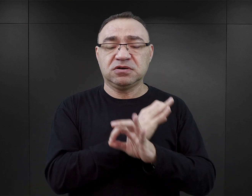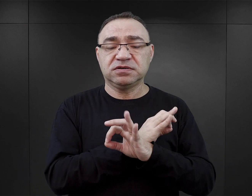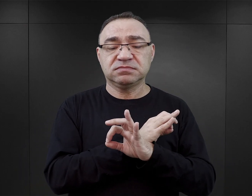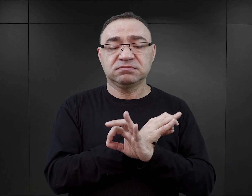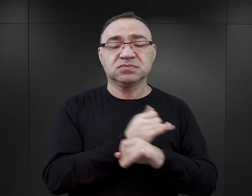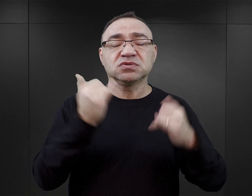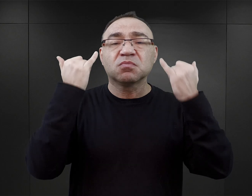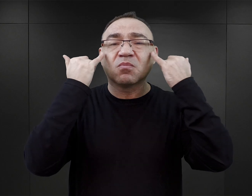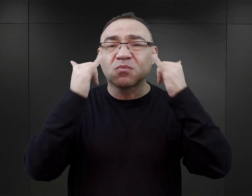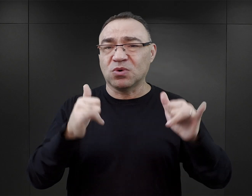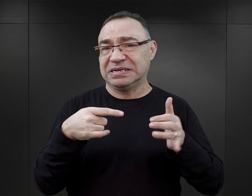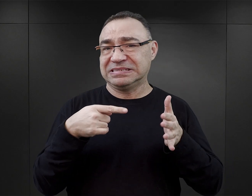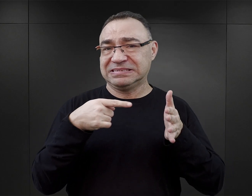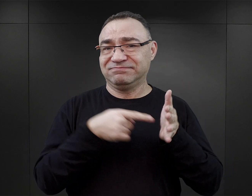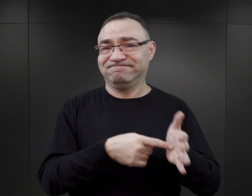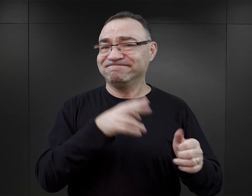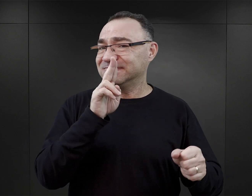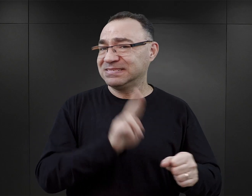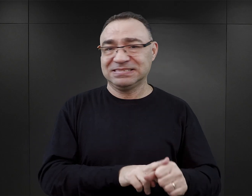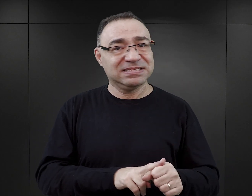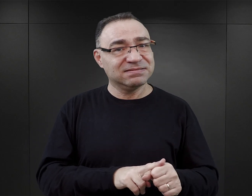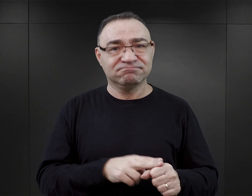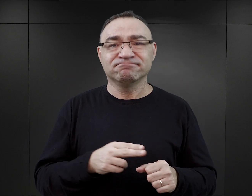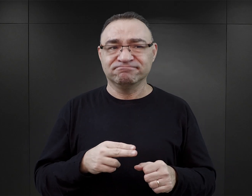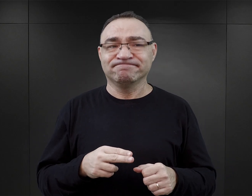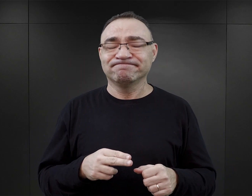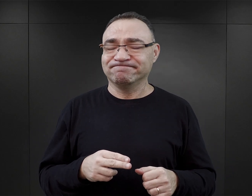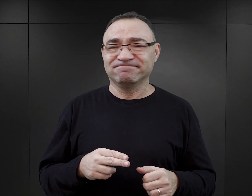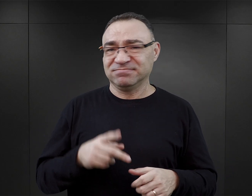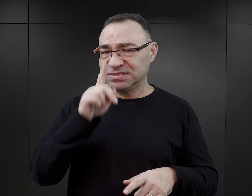no to błędne datowanie tego transportu jest poważnym uchybieniem